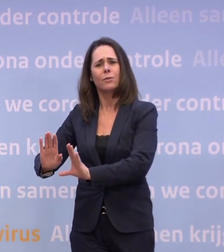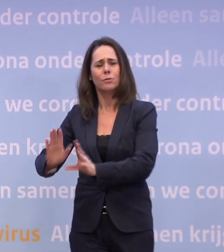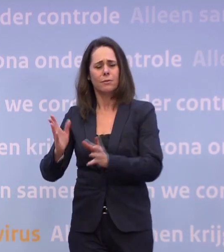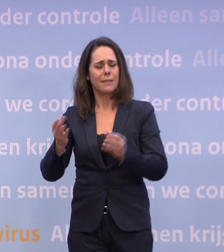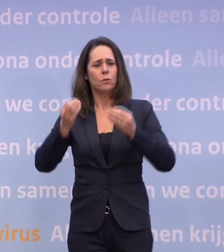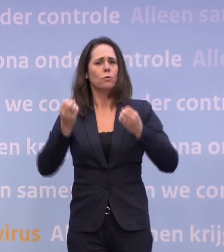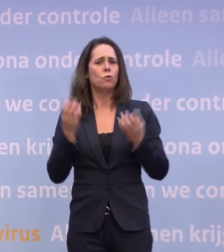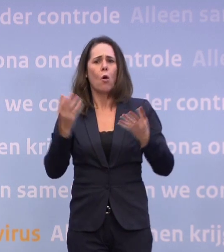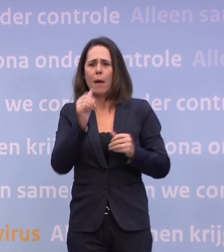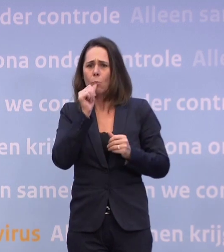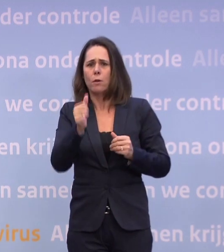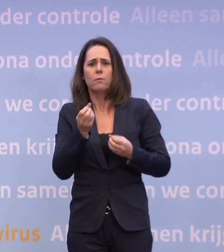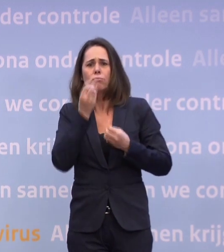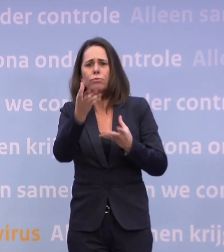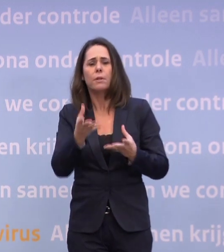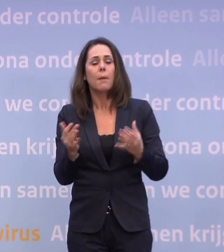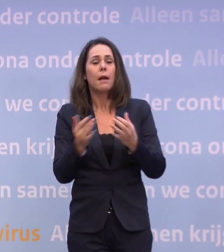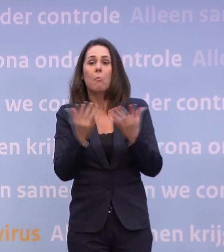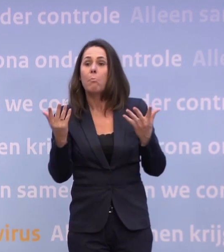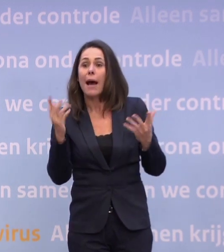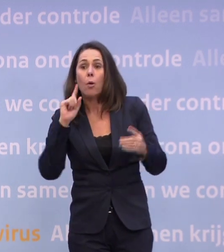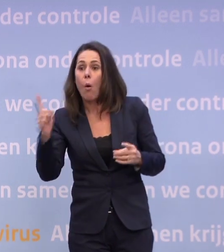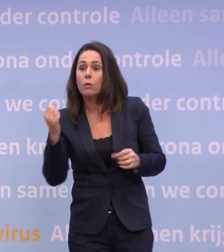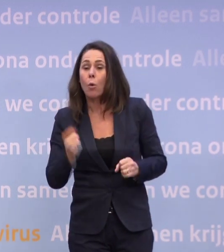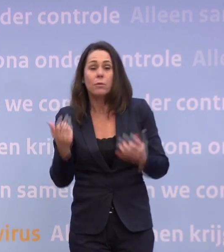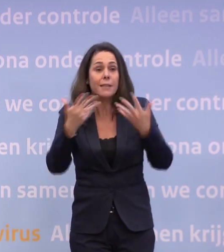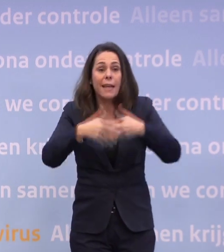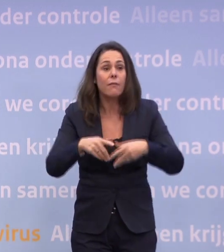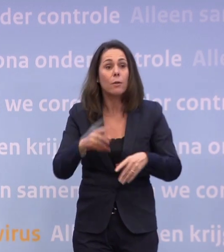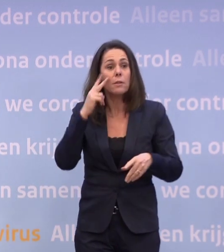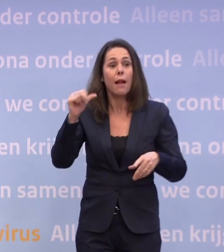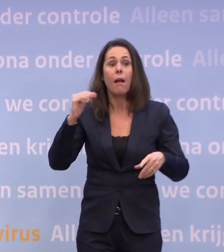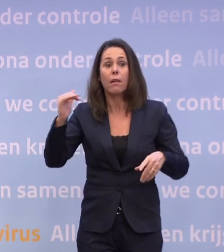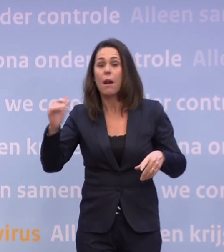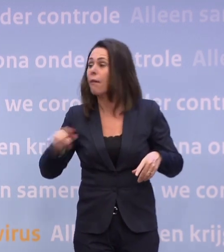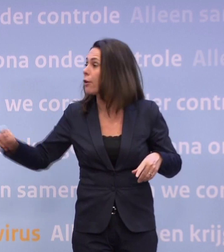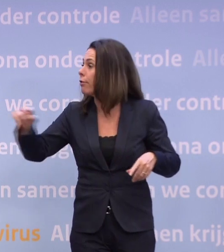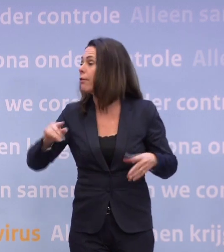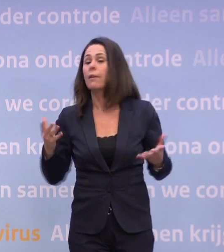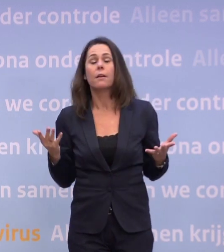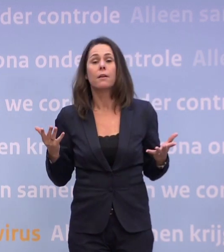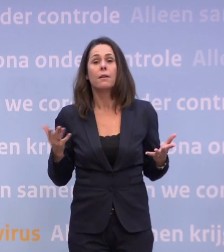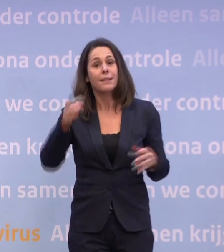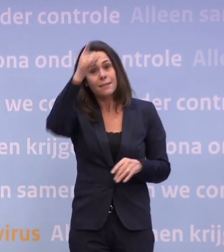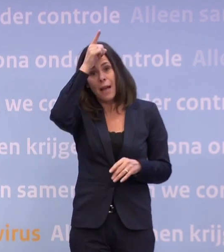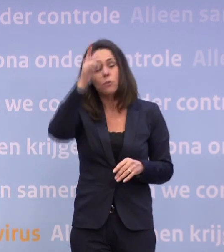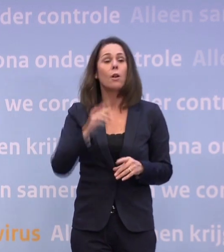Maar er zijn er een paar voorbijgekomen, want zo ingewikkeld is het niet. Kijk naar wat andere landen doen die verdergaan dan Nederland. Niet Duitsland, die doen vergelijkbaar.